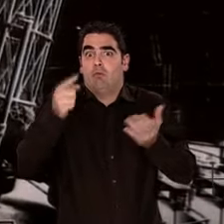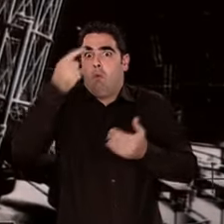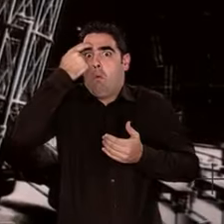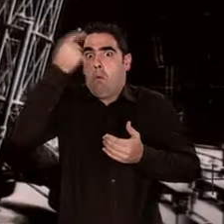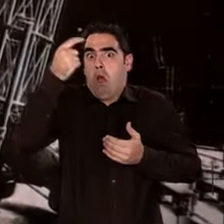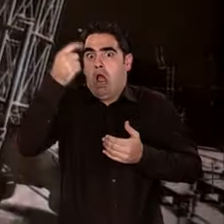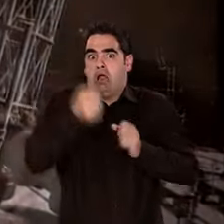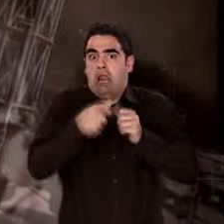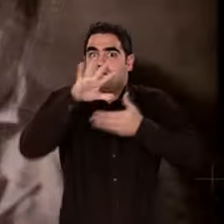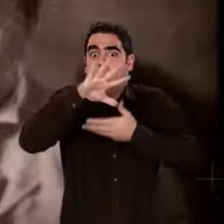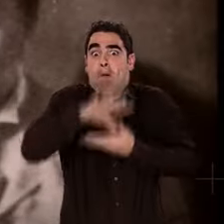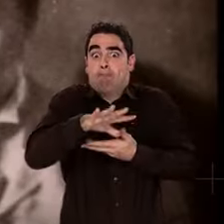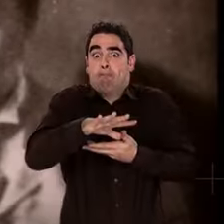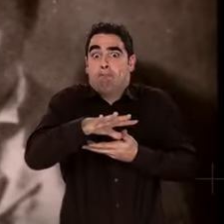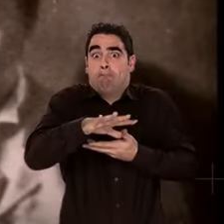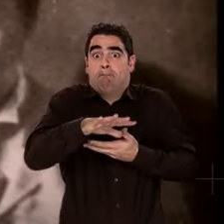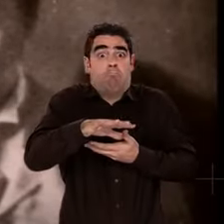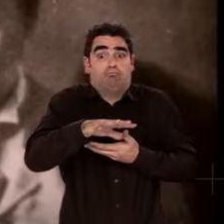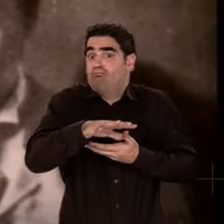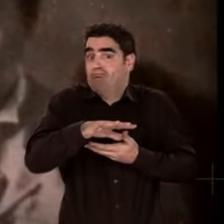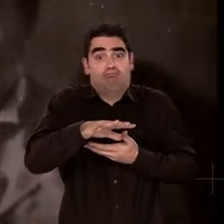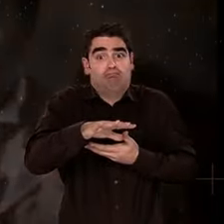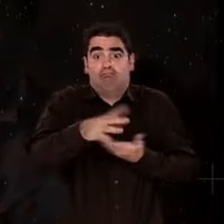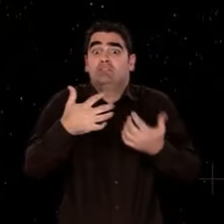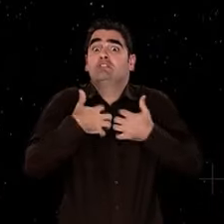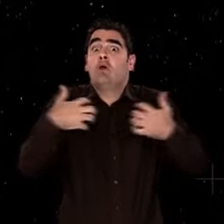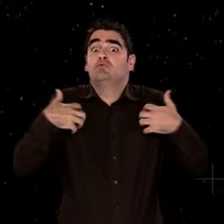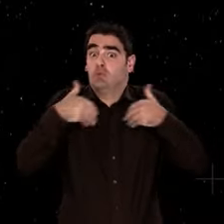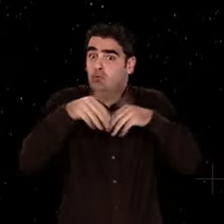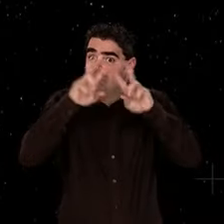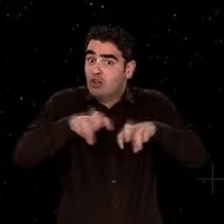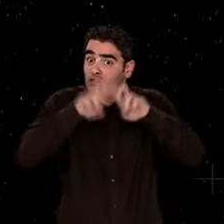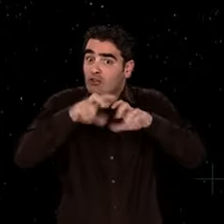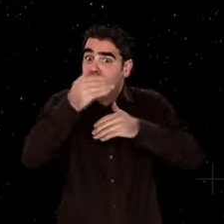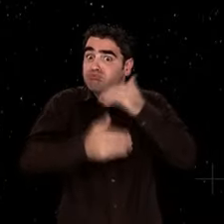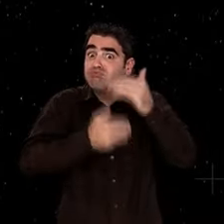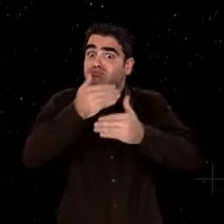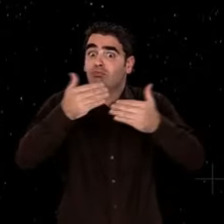Jugez vous-mêmes. Quand Einstein a 20 ans, il y a seulement un siècle,